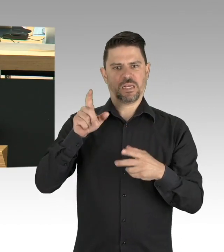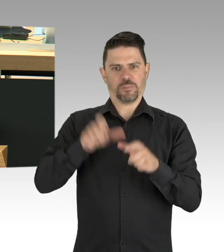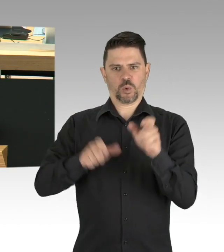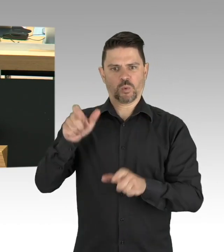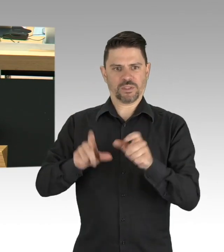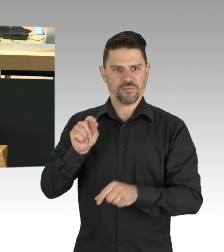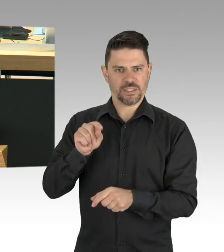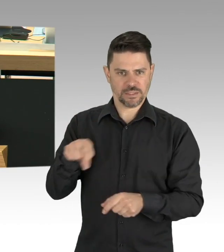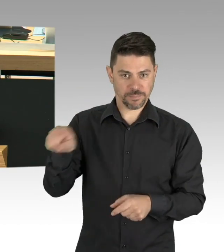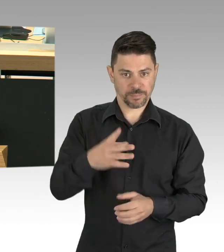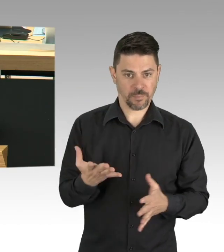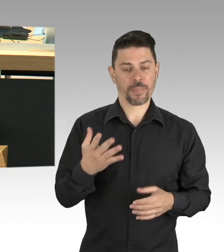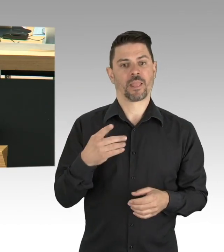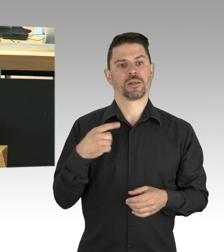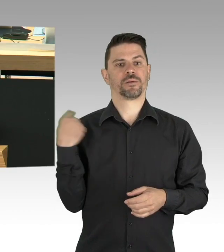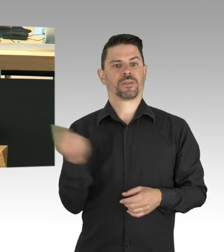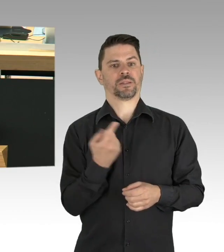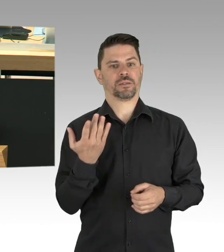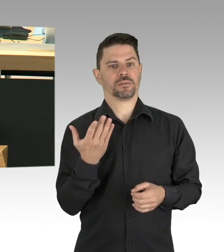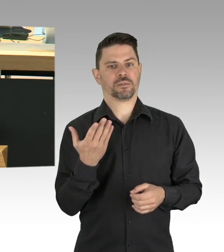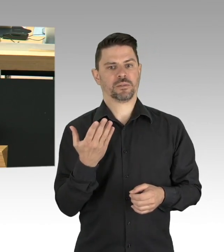in dieser Corona-Krise ist nochmals sehr deutlich geworden,